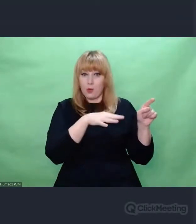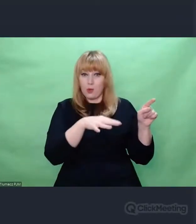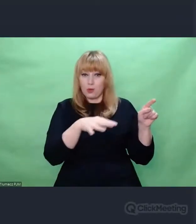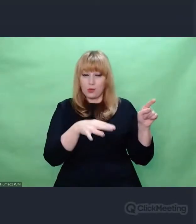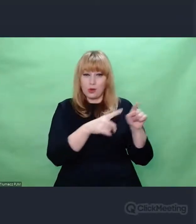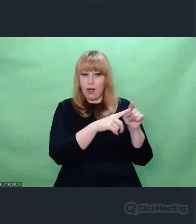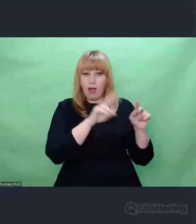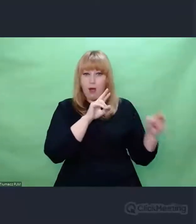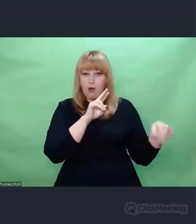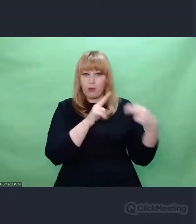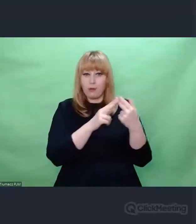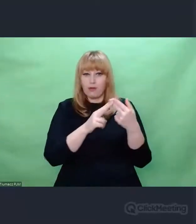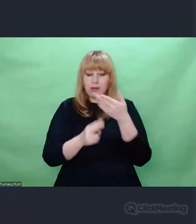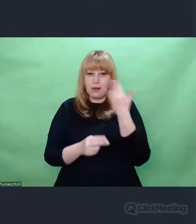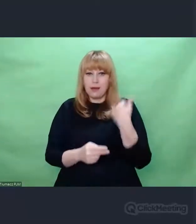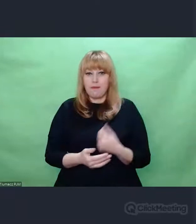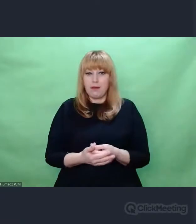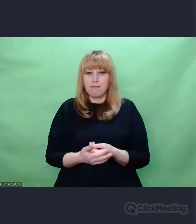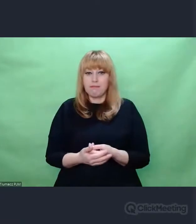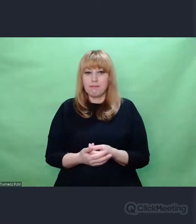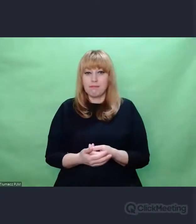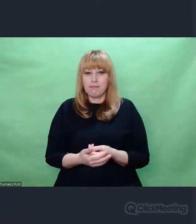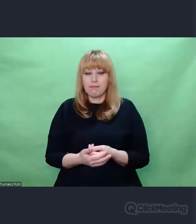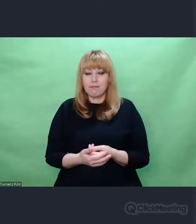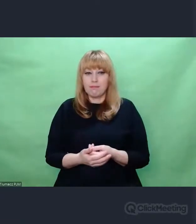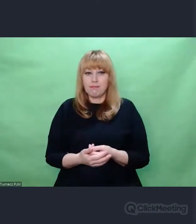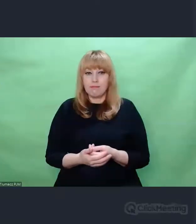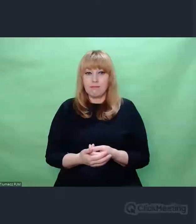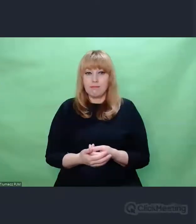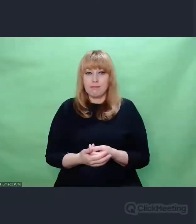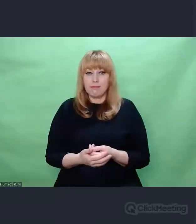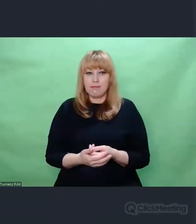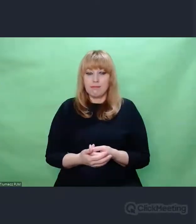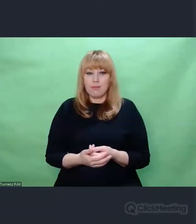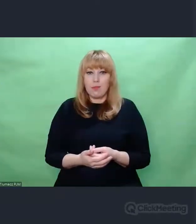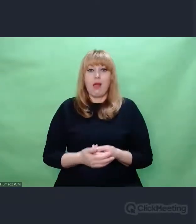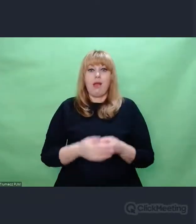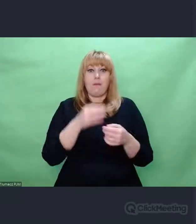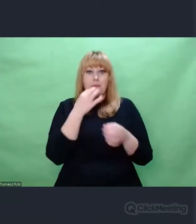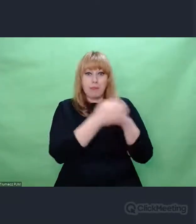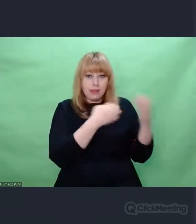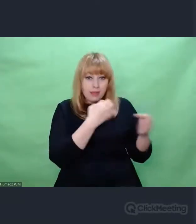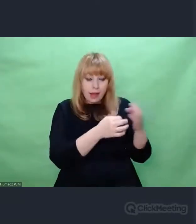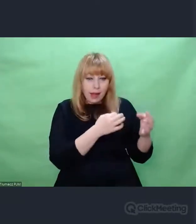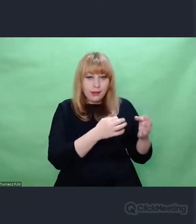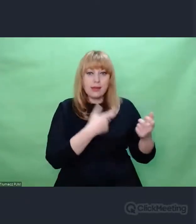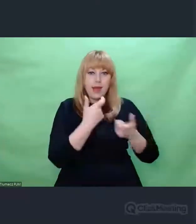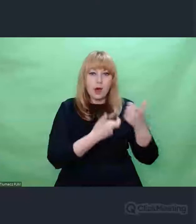i dawać odpowiedź na to, co świat przynosi.